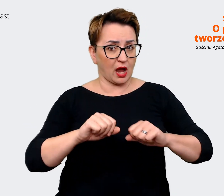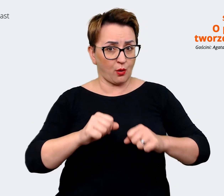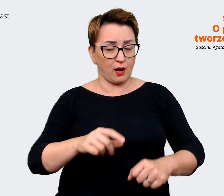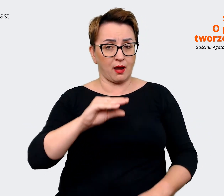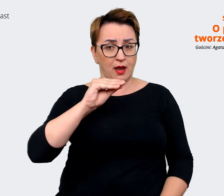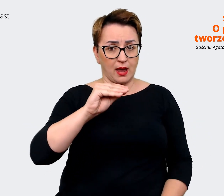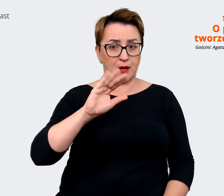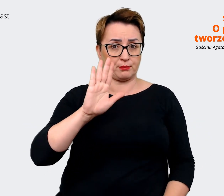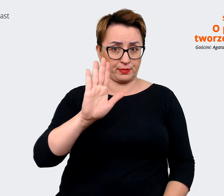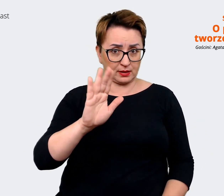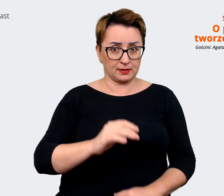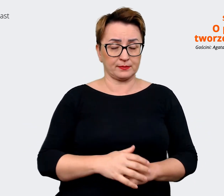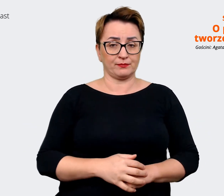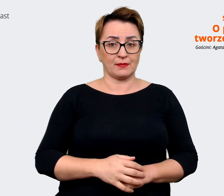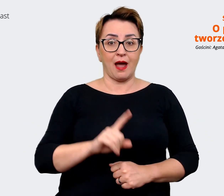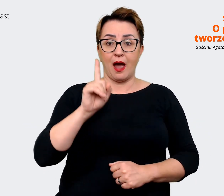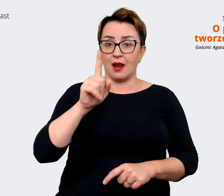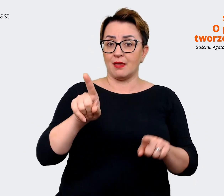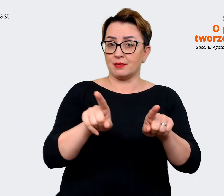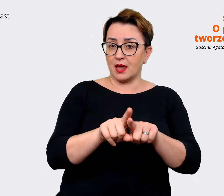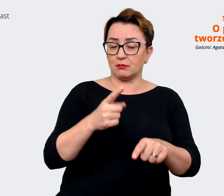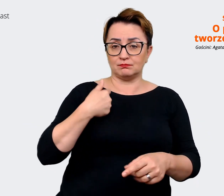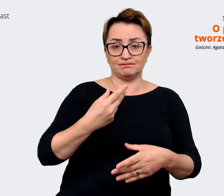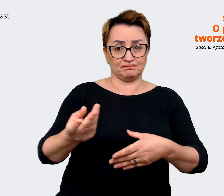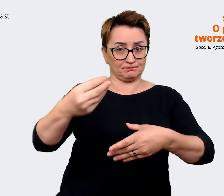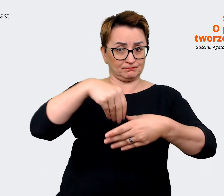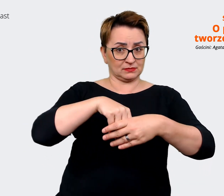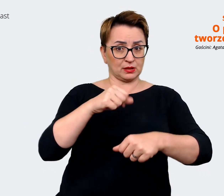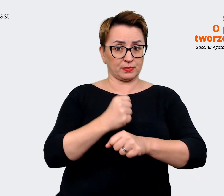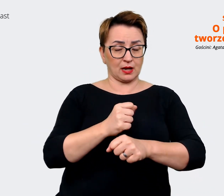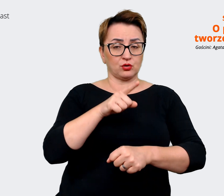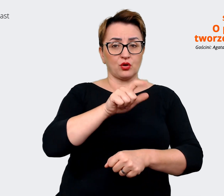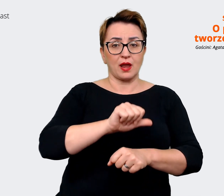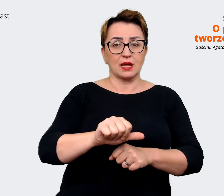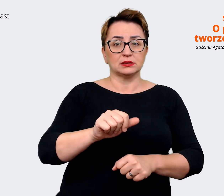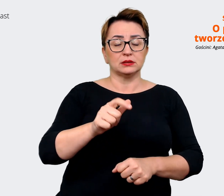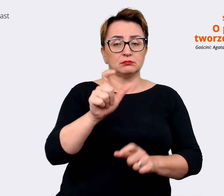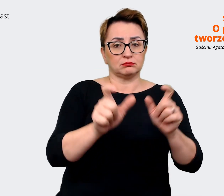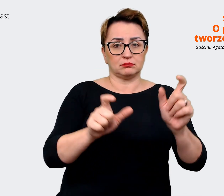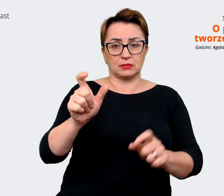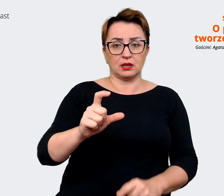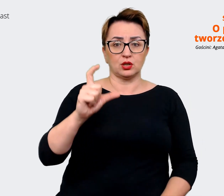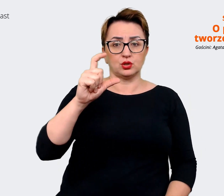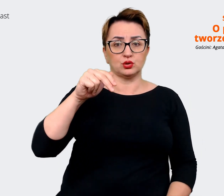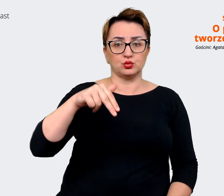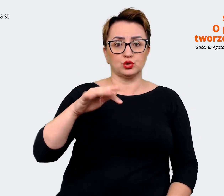A z drugiej strony zatrudniamy również osoby w obszarze customer experience, w commerce,